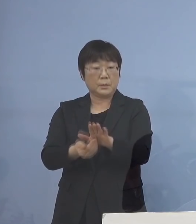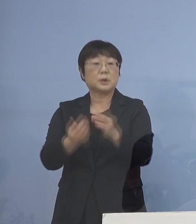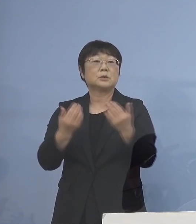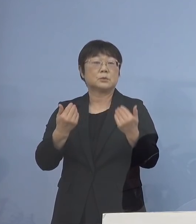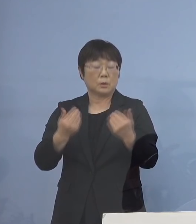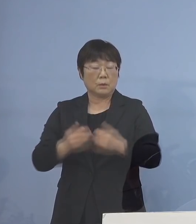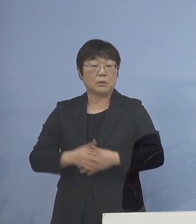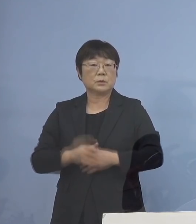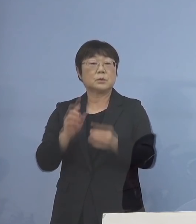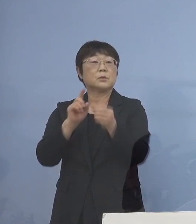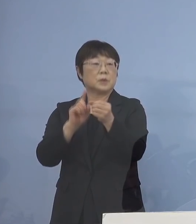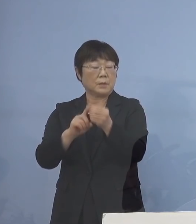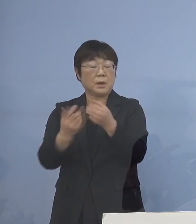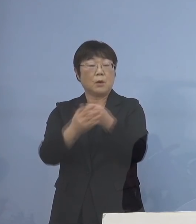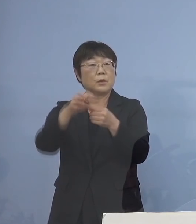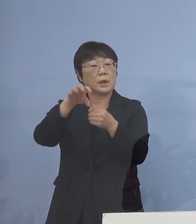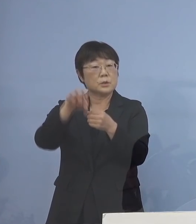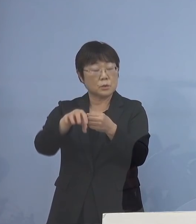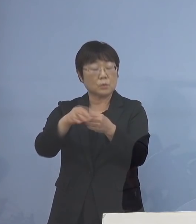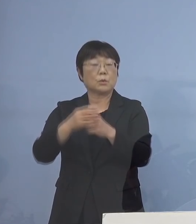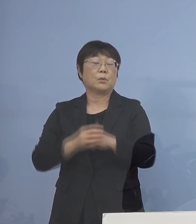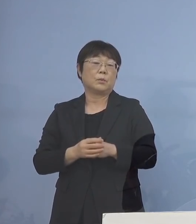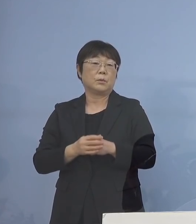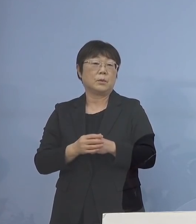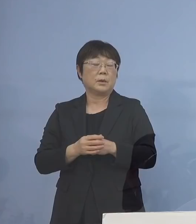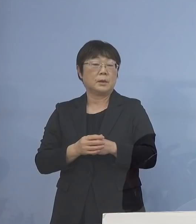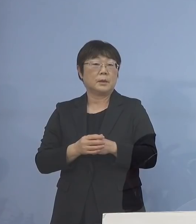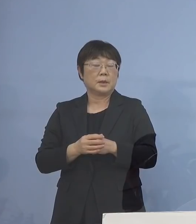そのためには 保健所の多くのいわゆる人材を